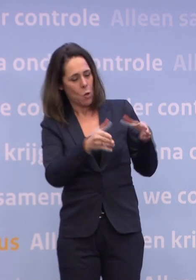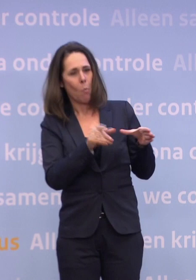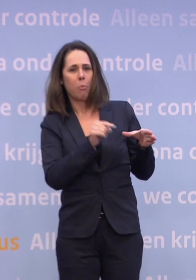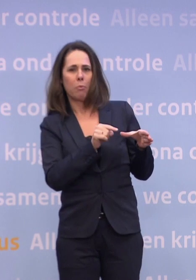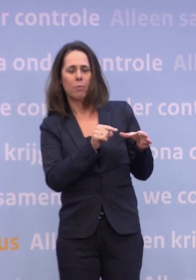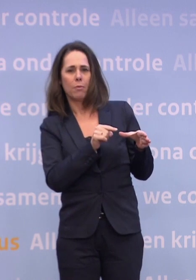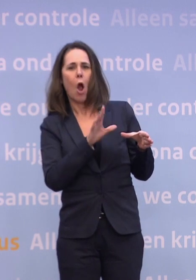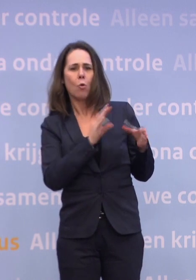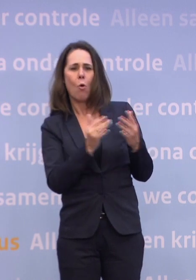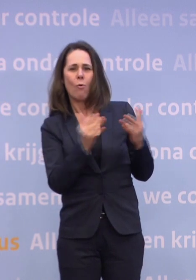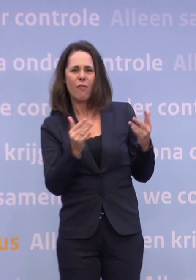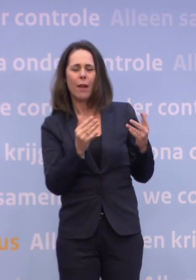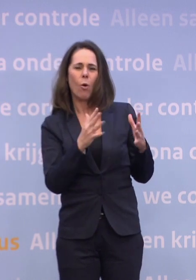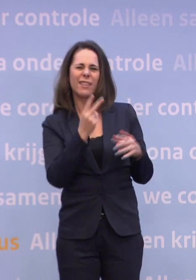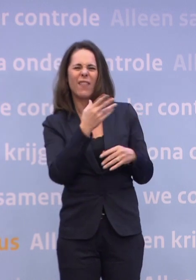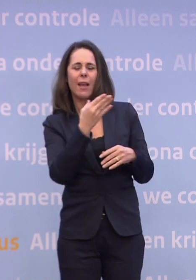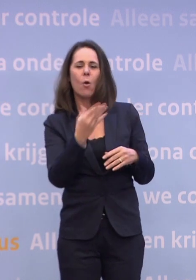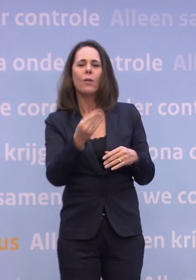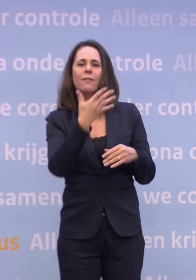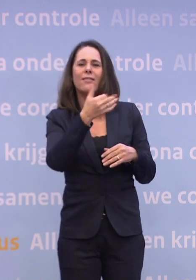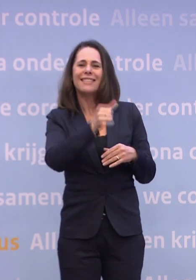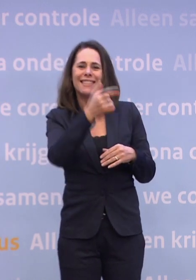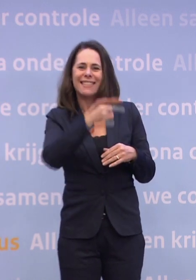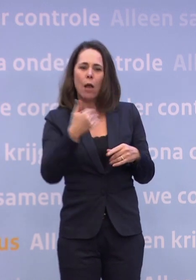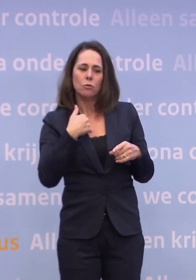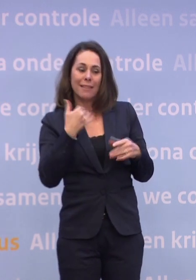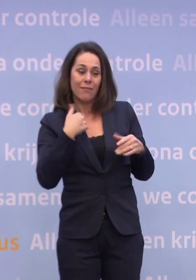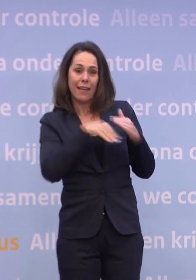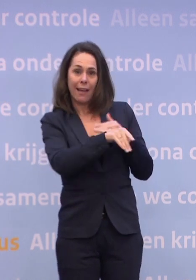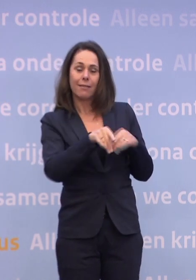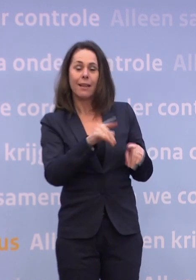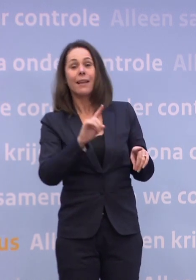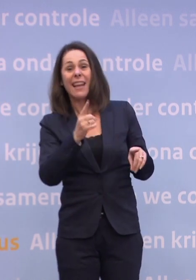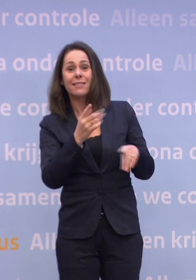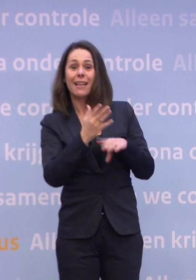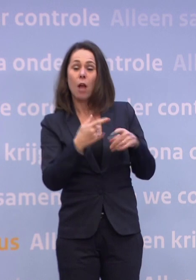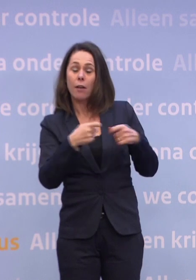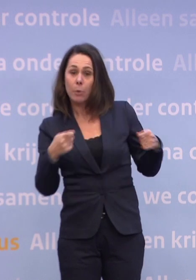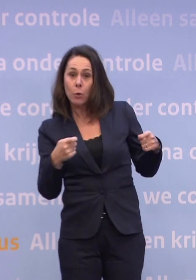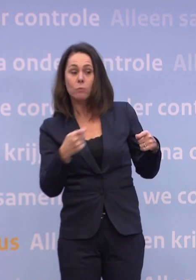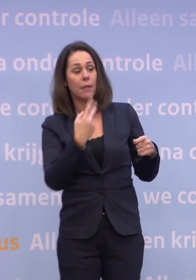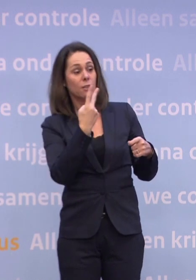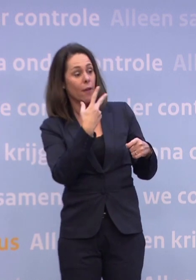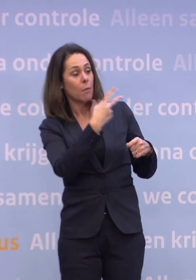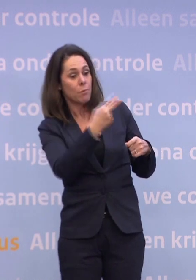Er werken ongeveer 265.000 mensen in de verpleeghuiszorg. Eerste levering is een half miljoen, twee prikken per persoon, komt precies zo uit.